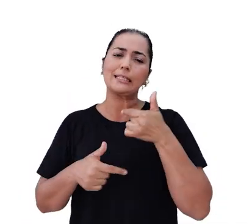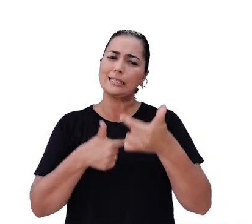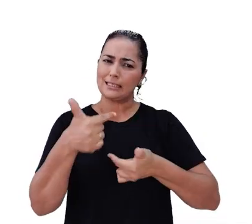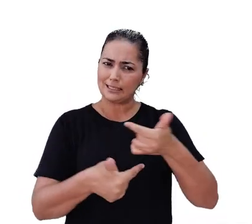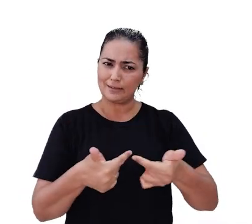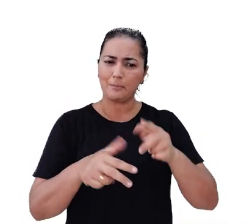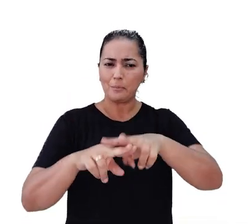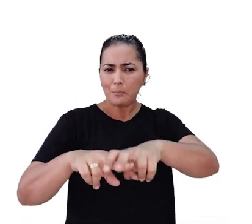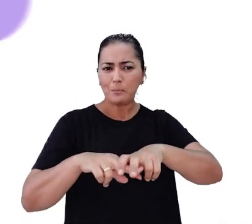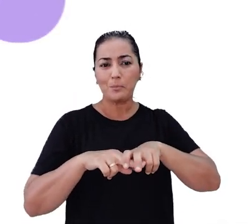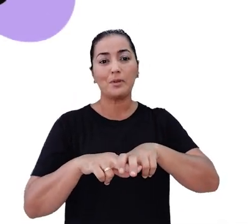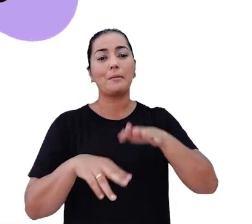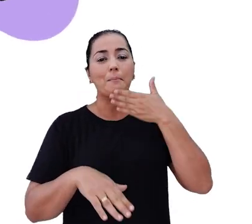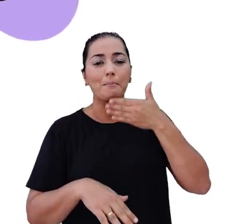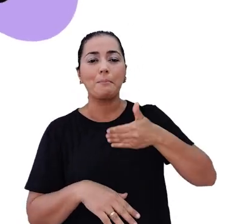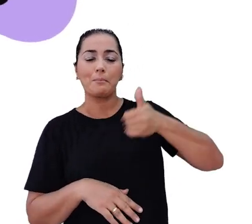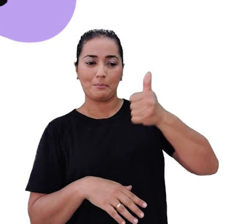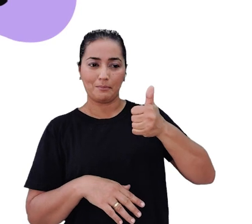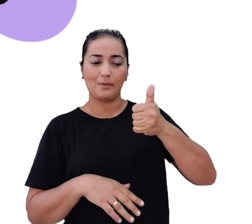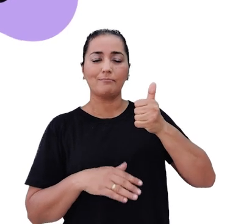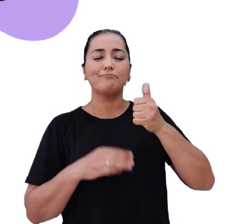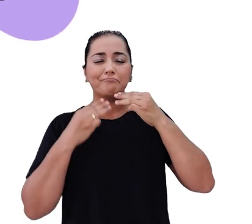e queremos torná-los cada vez melhores para cumprir nossa missão.